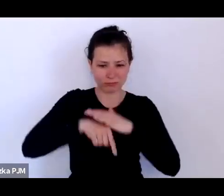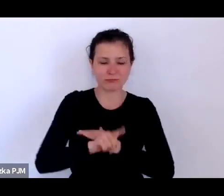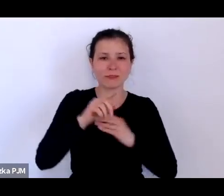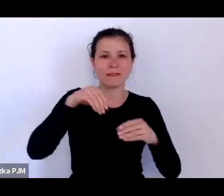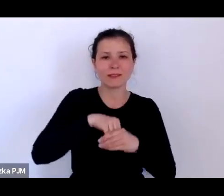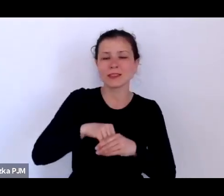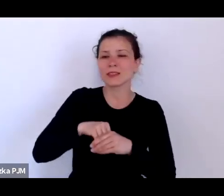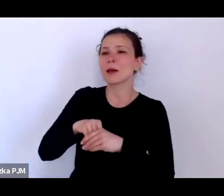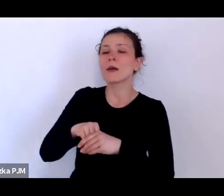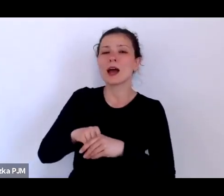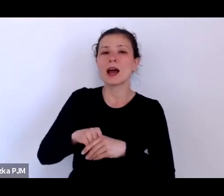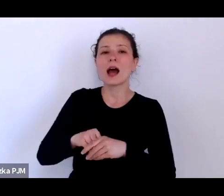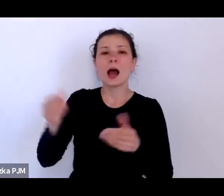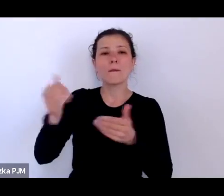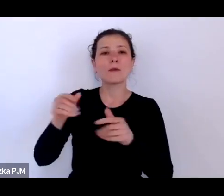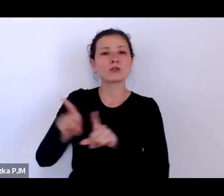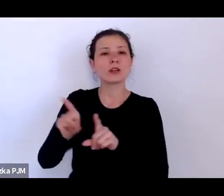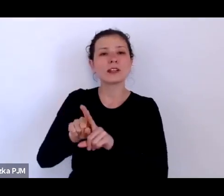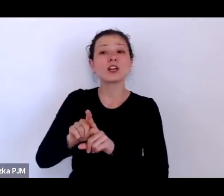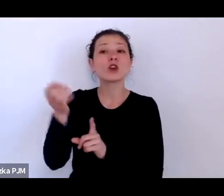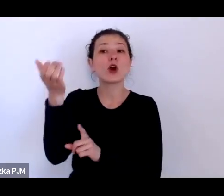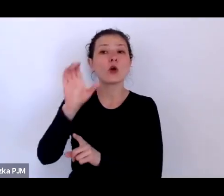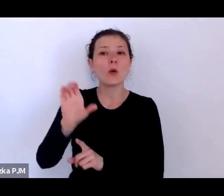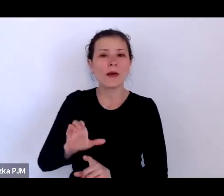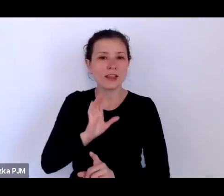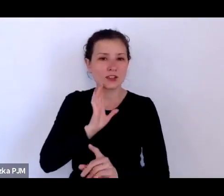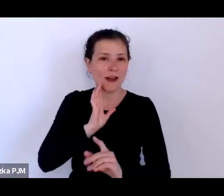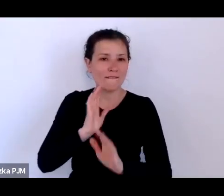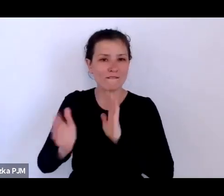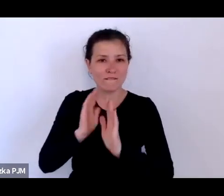można też wpisywać pytania w komentarzach pod transmisją z Facebooka